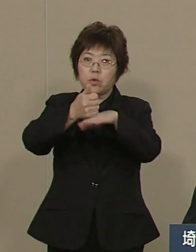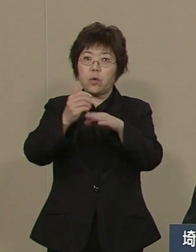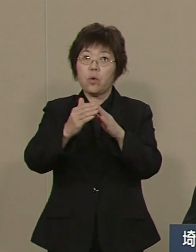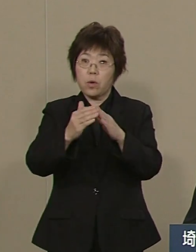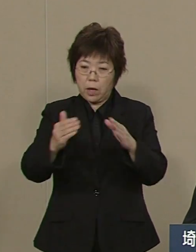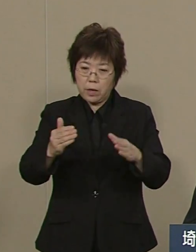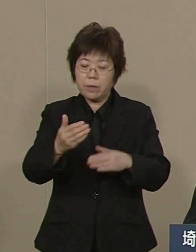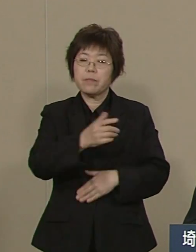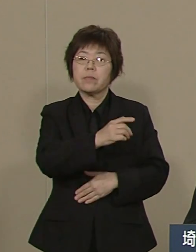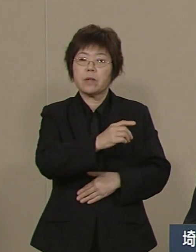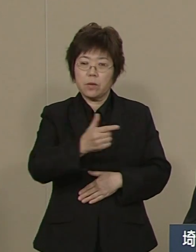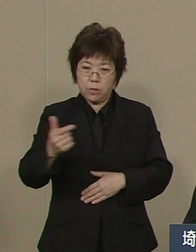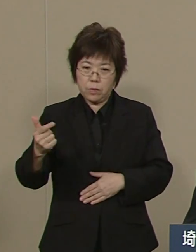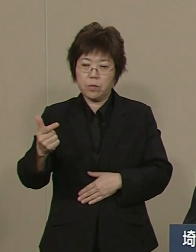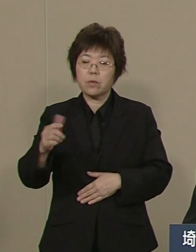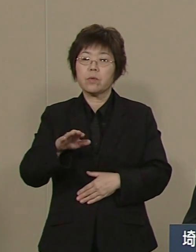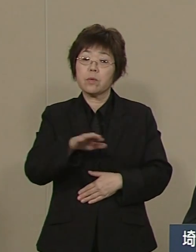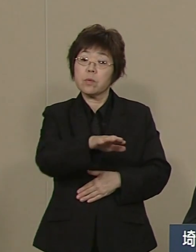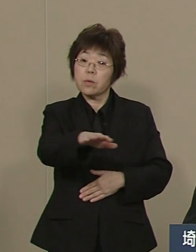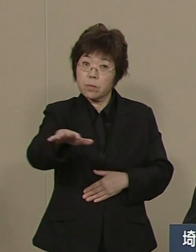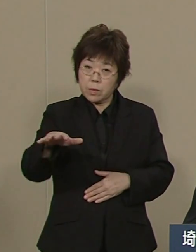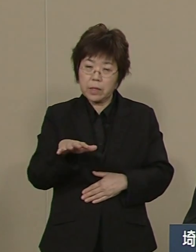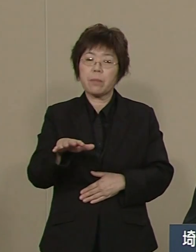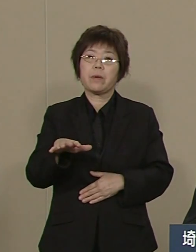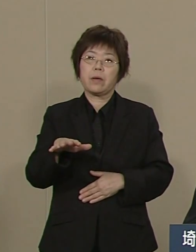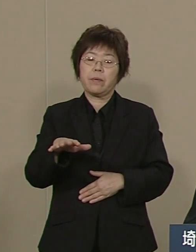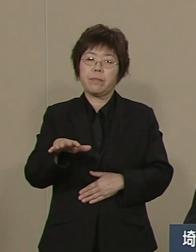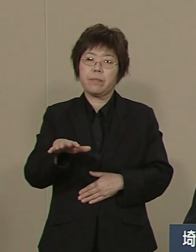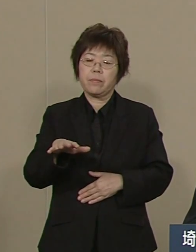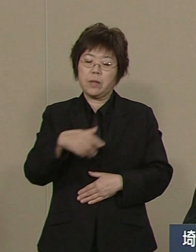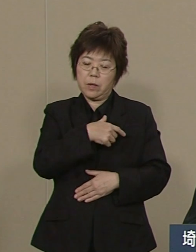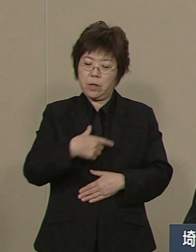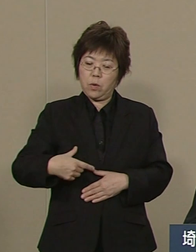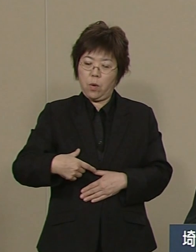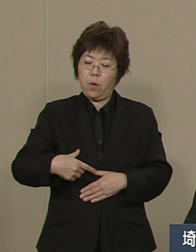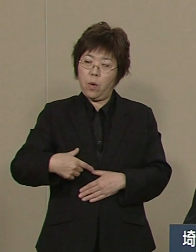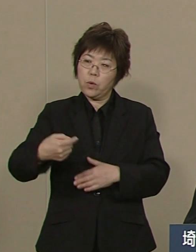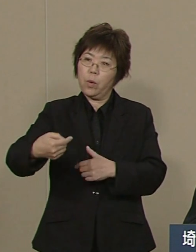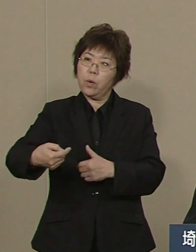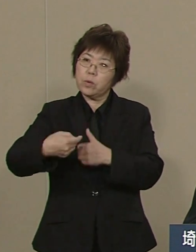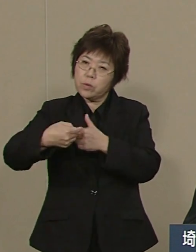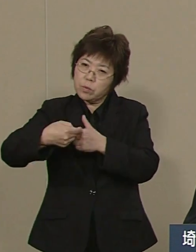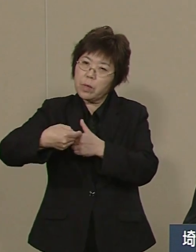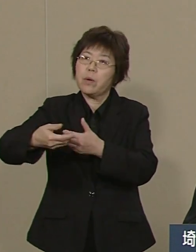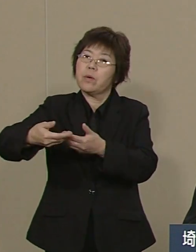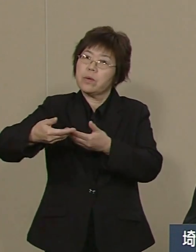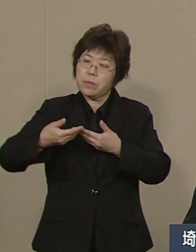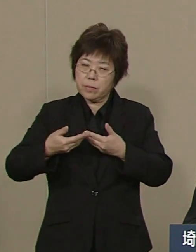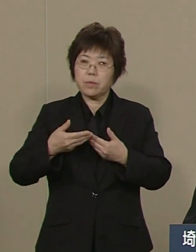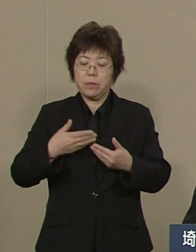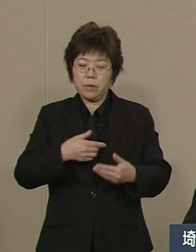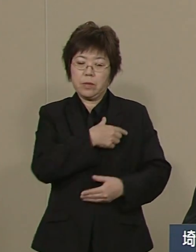県民を代表する多くの皆様から 出馬要請を受け 立候補を決意しました